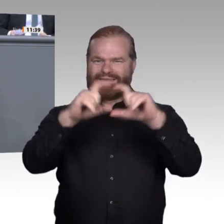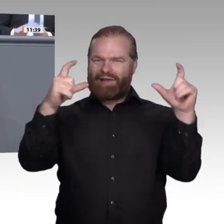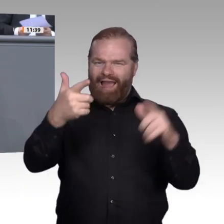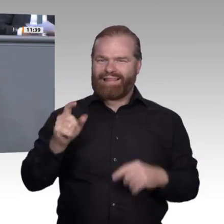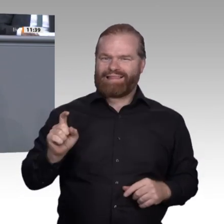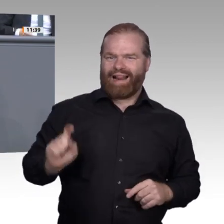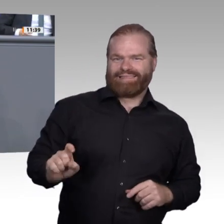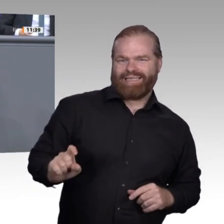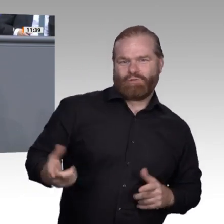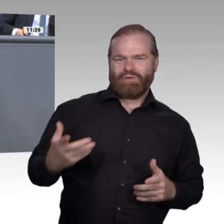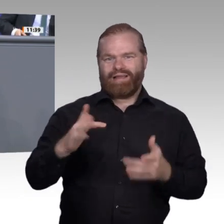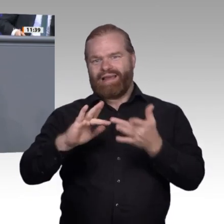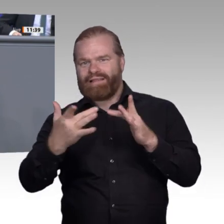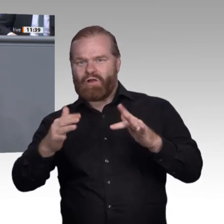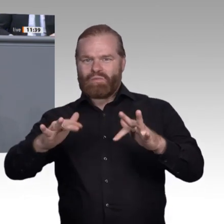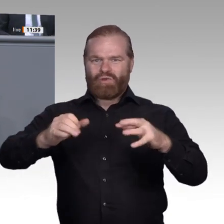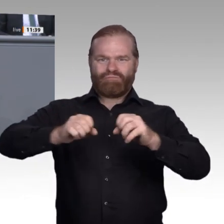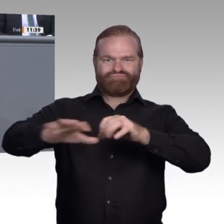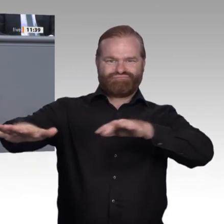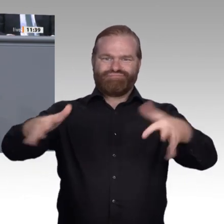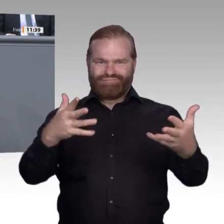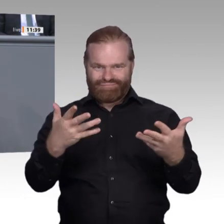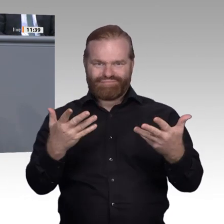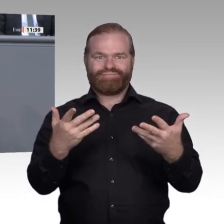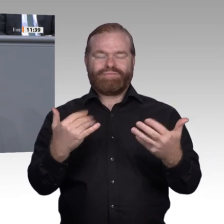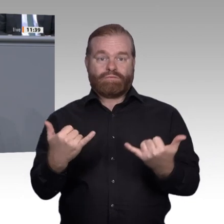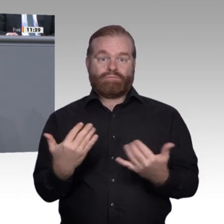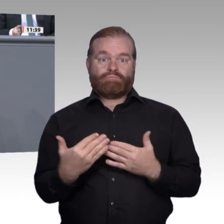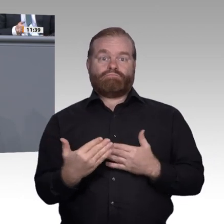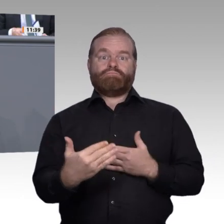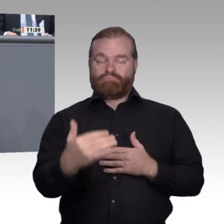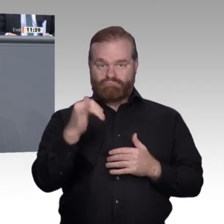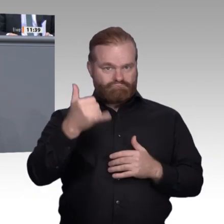und bahnbrechend wie der Buchdruck. Uns als EnqueteKommission beflügelt die Aussicht,